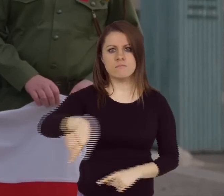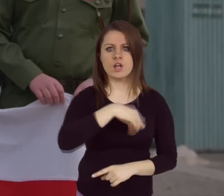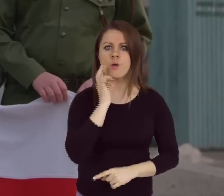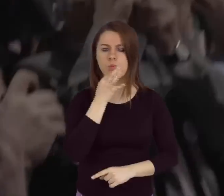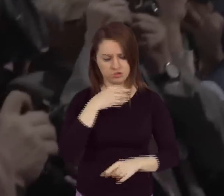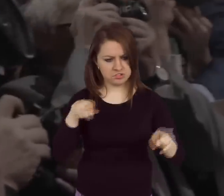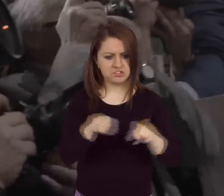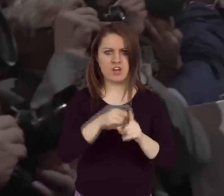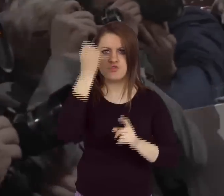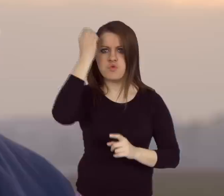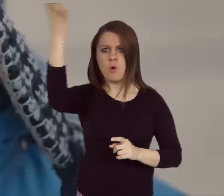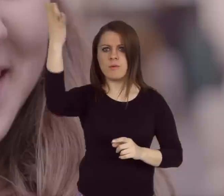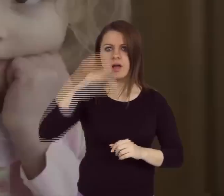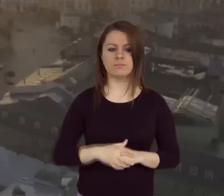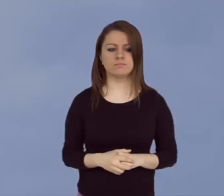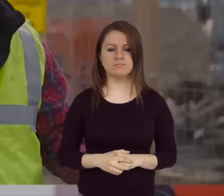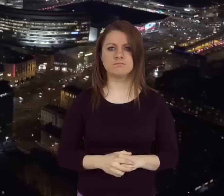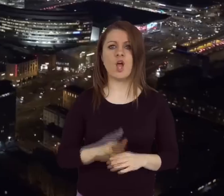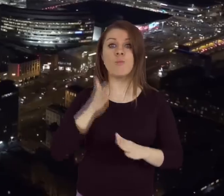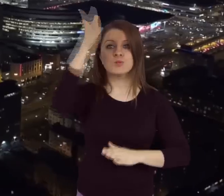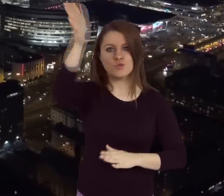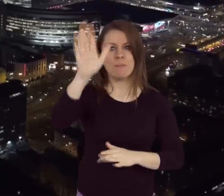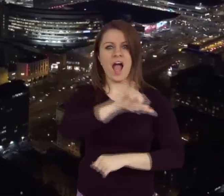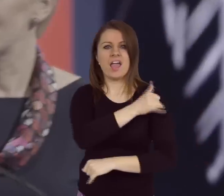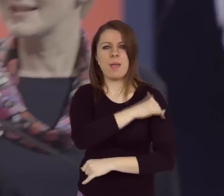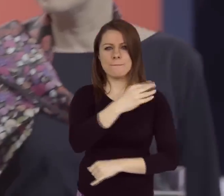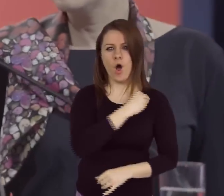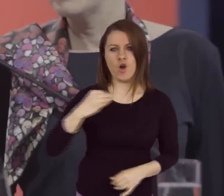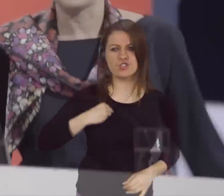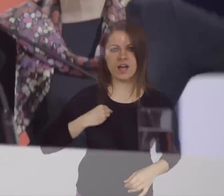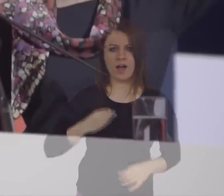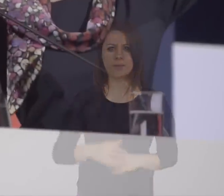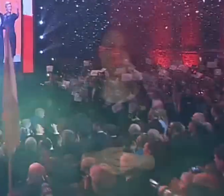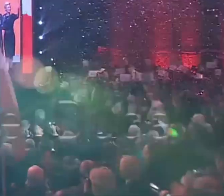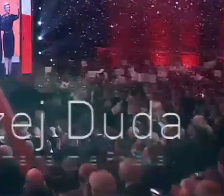My też potrafimy! Przyszłość ma na imię POLSKA!!